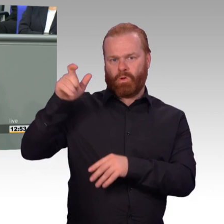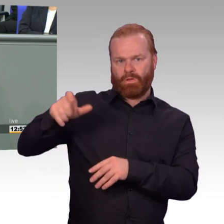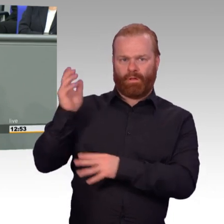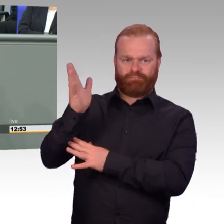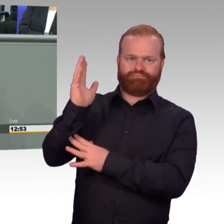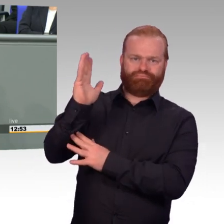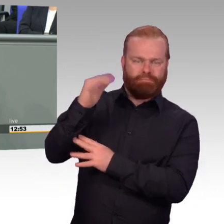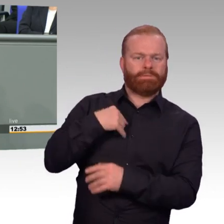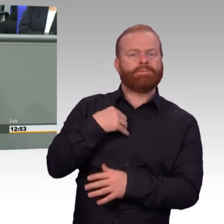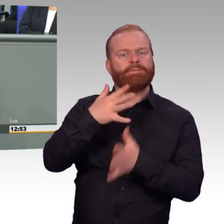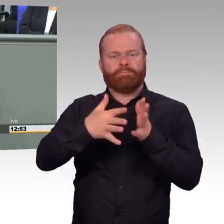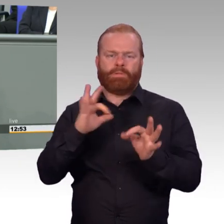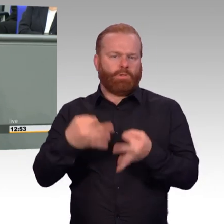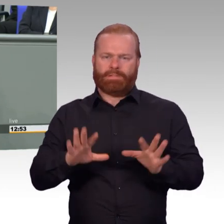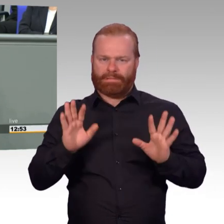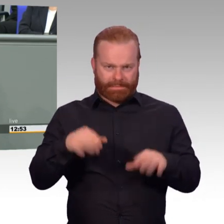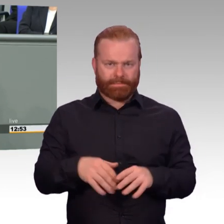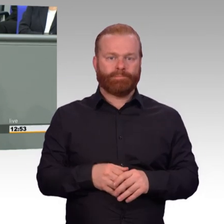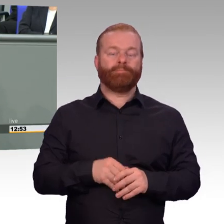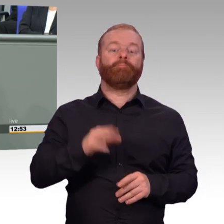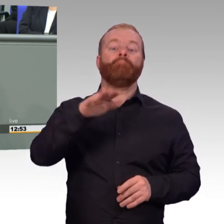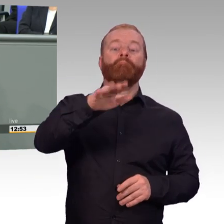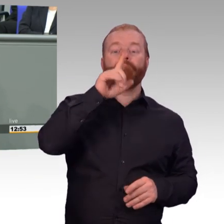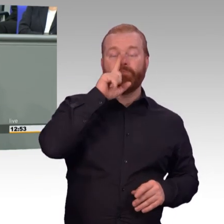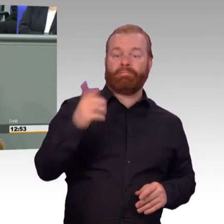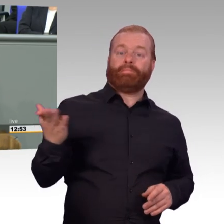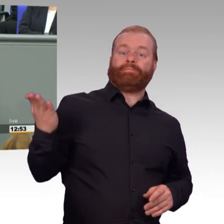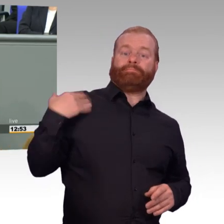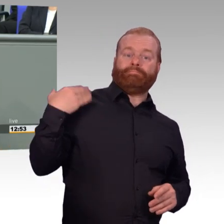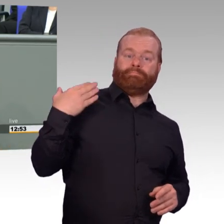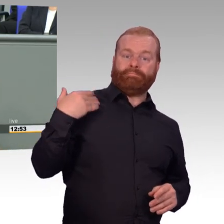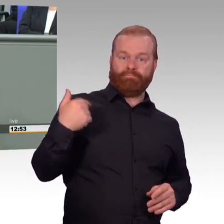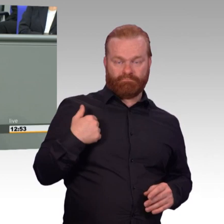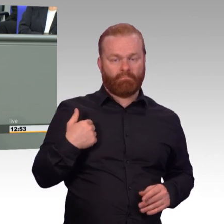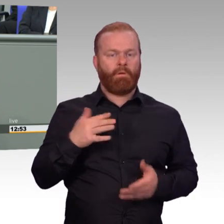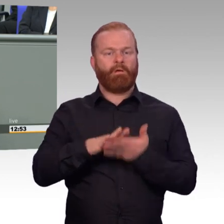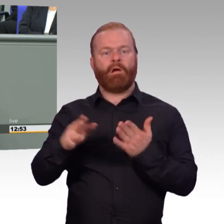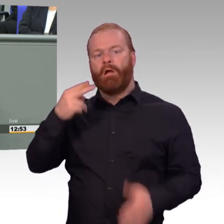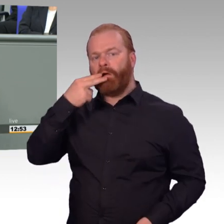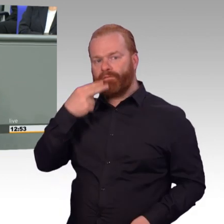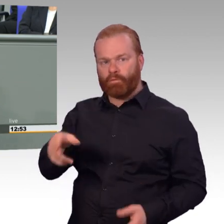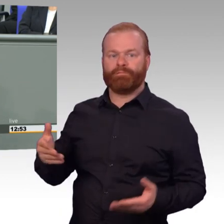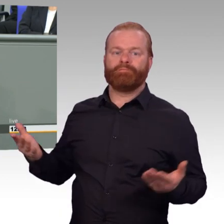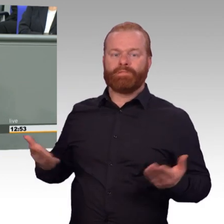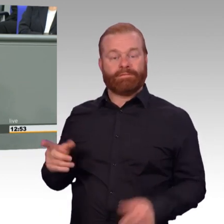Als Reservist und Reserveoffizier des deutschen Heeres, mittlerweile im 38. Dienstjahr dabei,